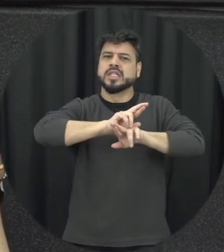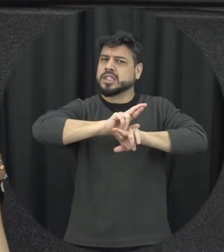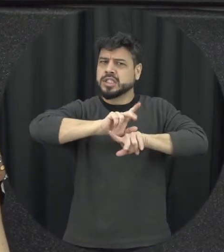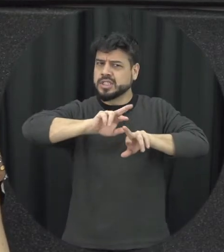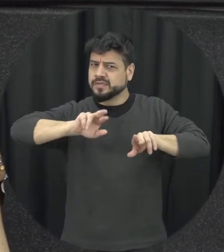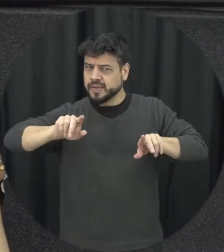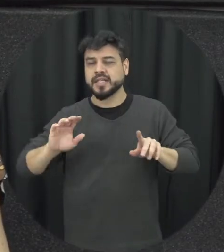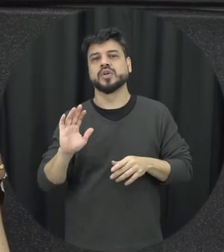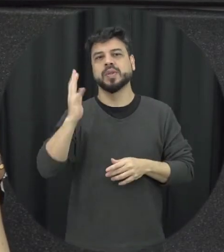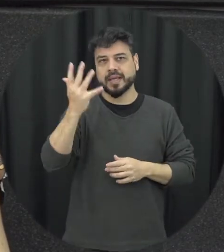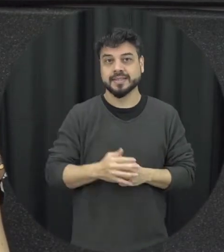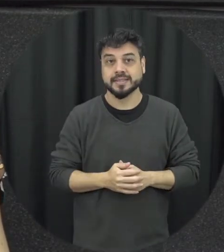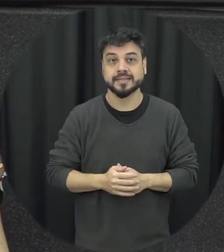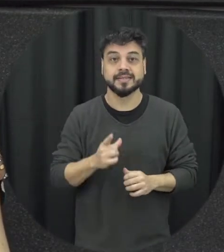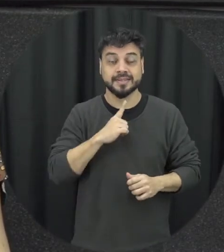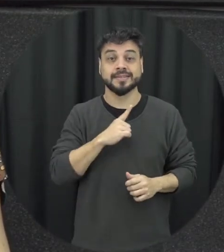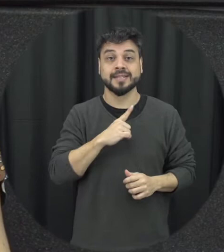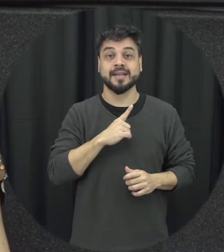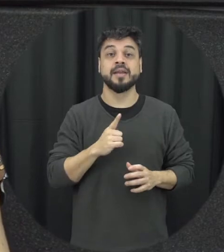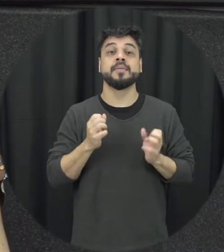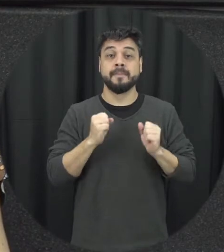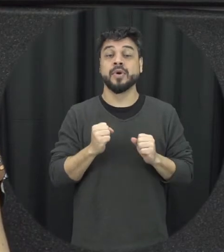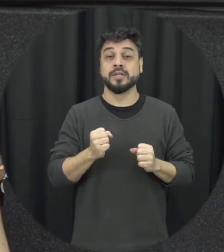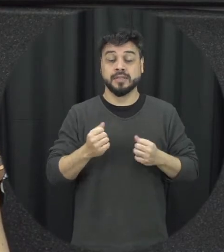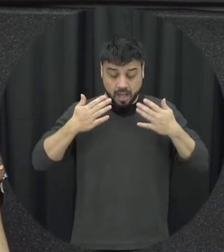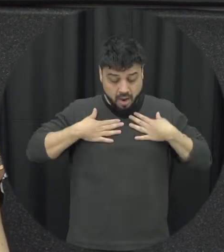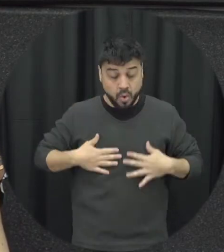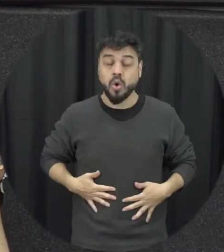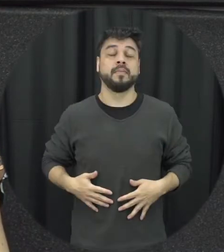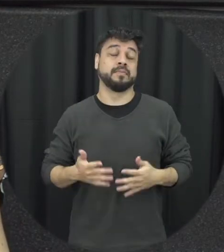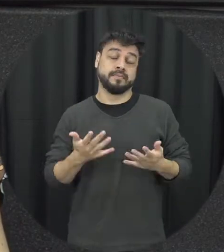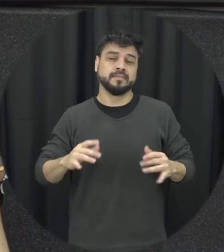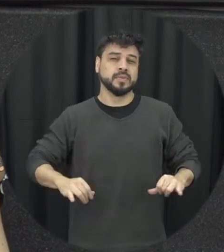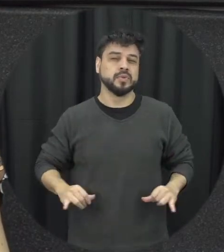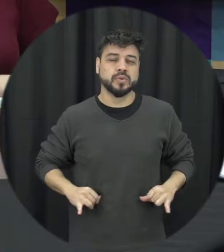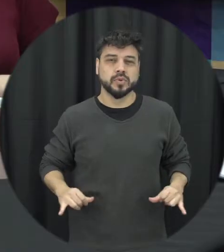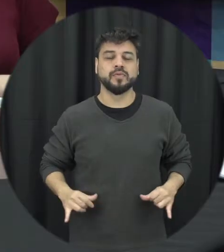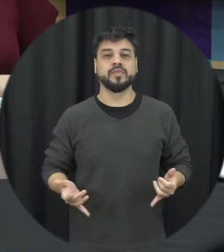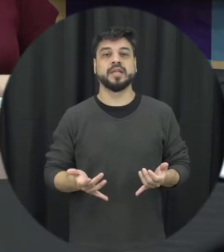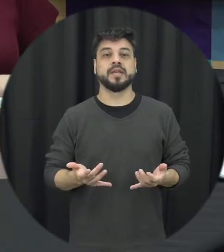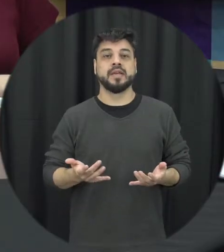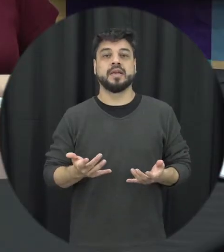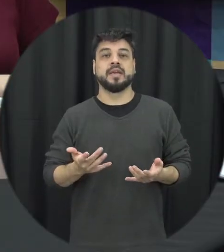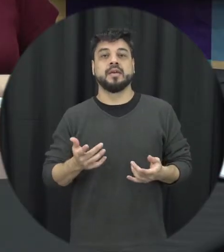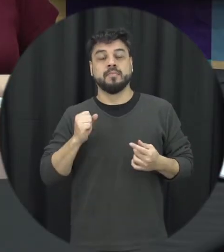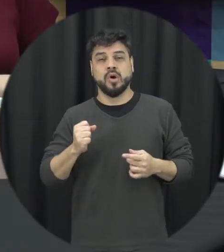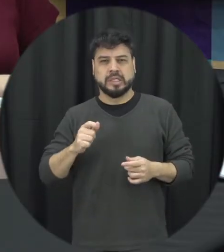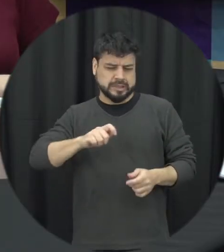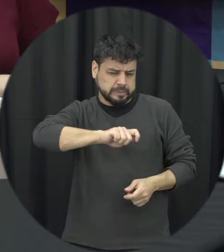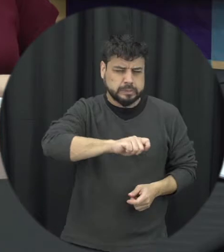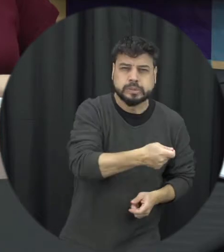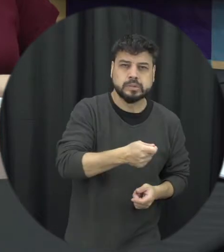e aqui vão causar danos à integridade física da pessoa que vai desde briskão empurram pontapé